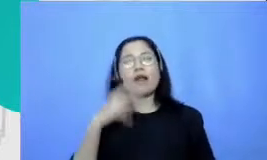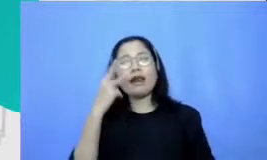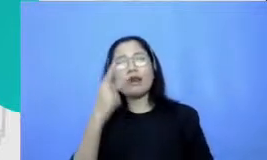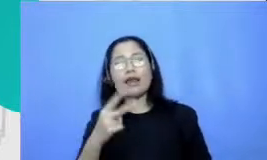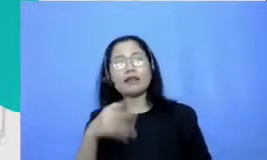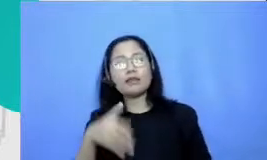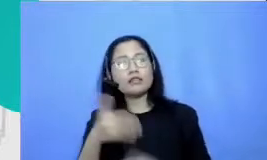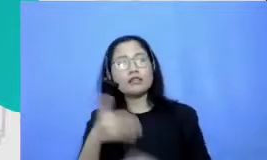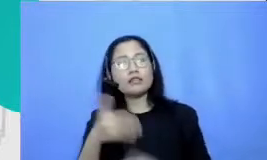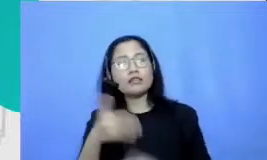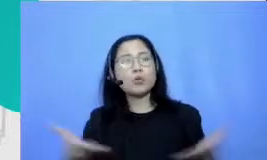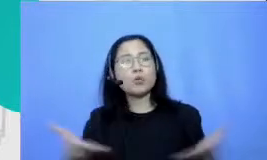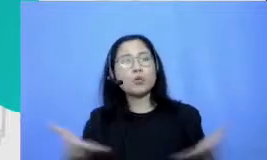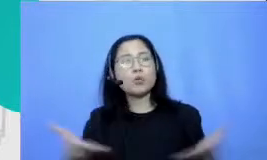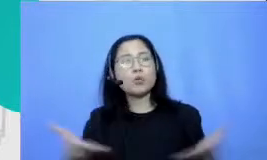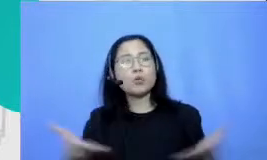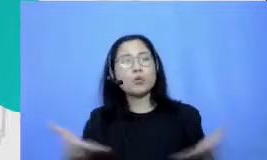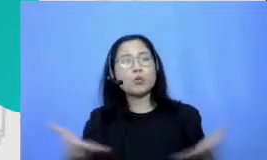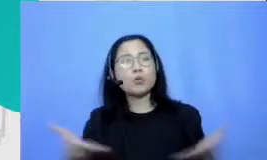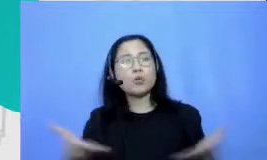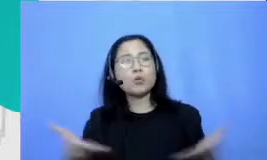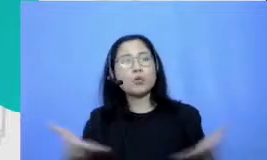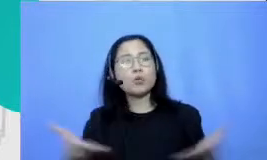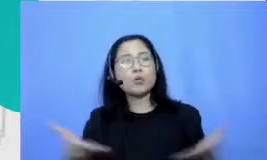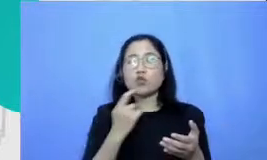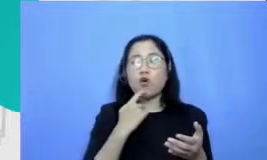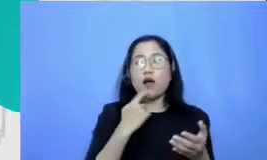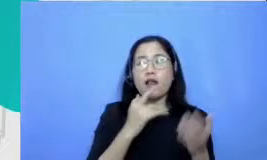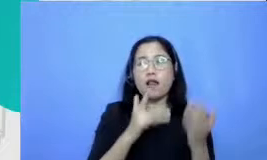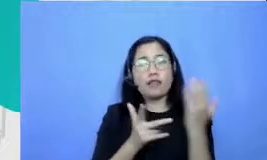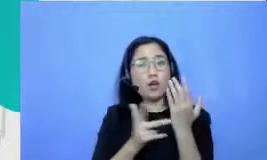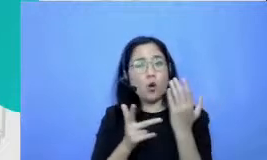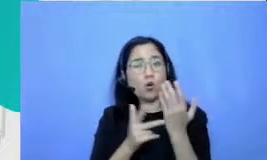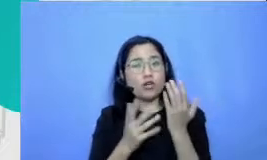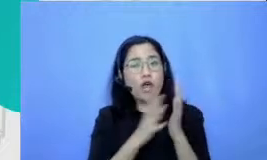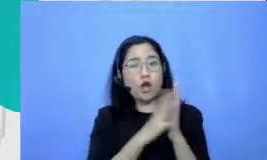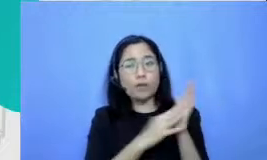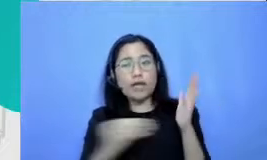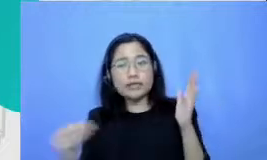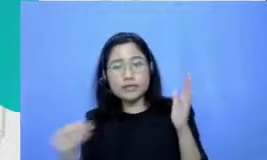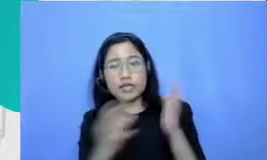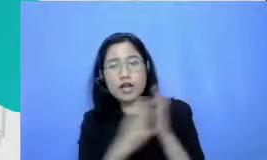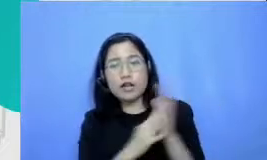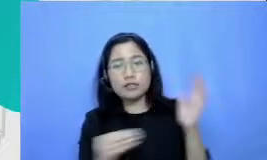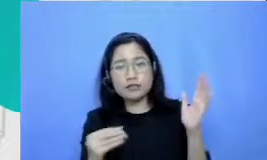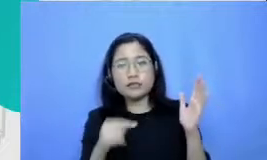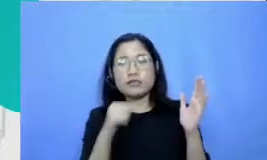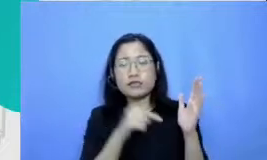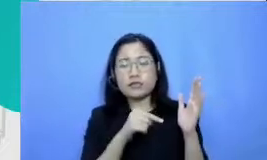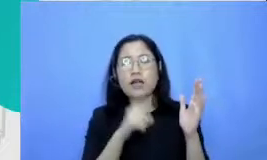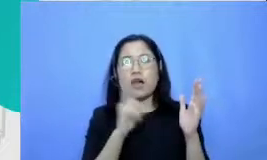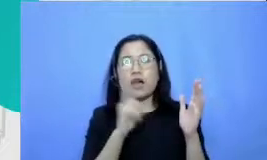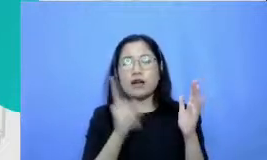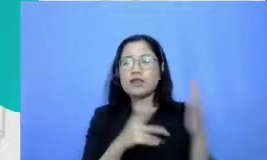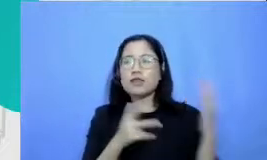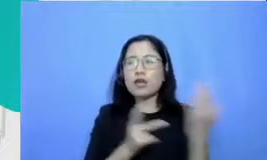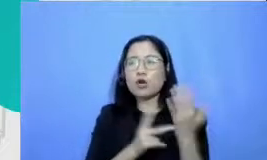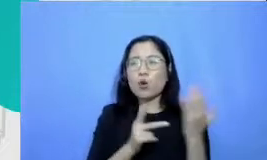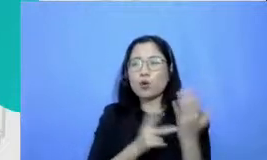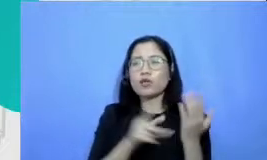alamiahnya adopsi teknologi adaptasi teknologi yang serius di sebuah sekolah itu memang butuh